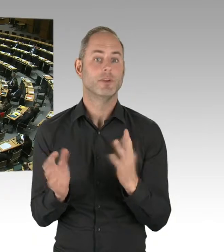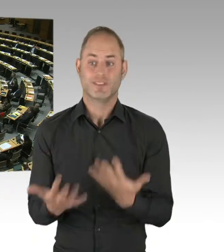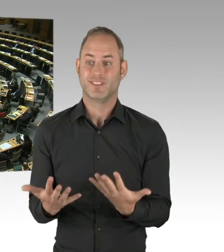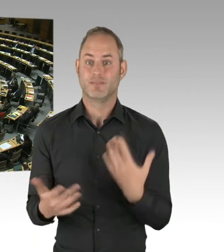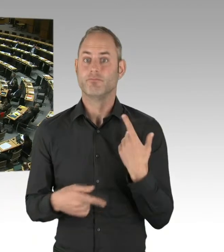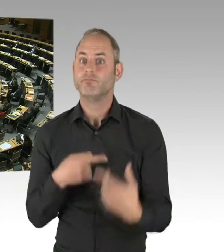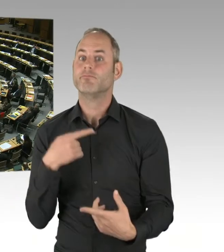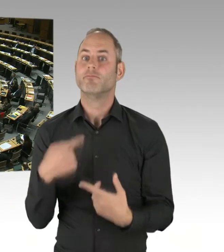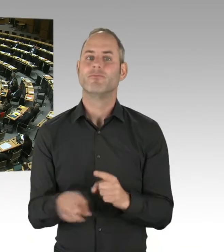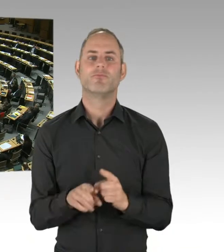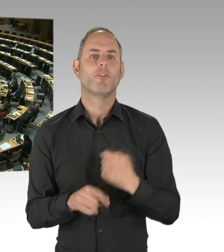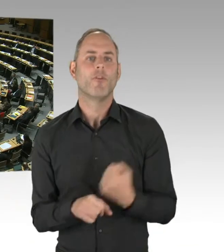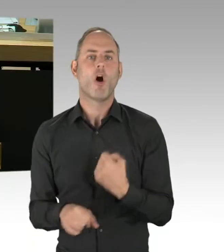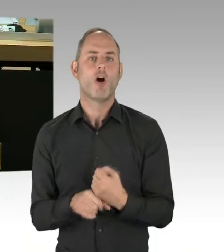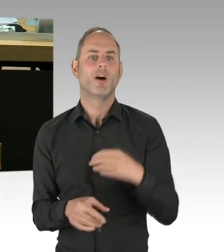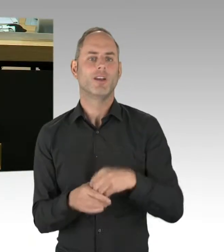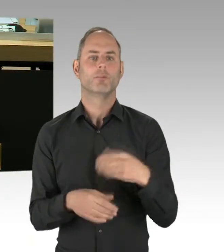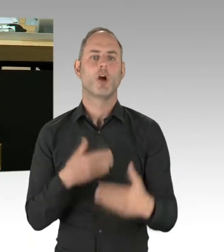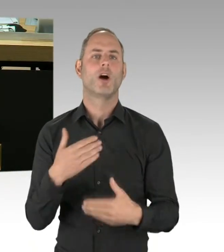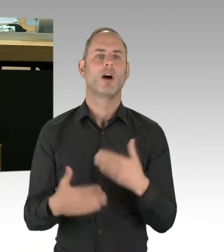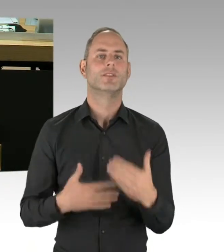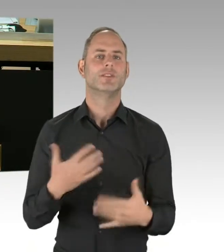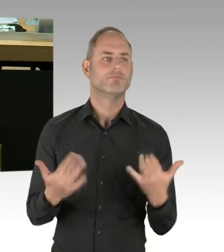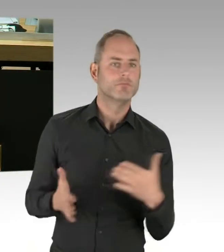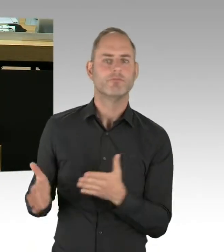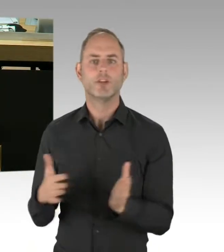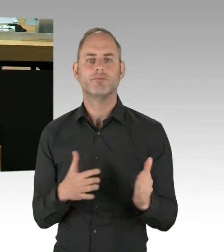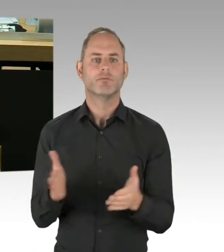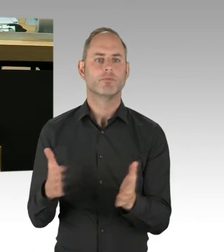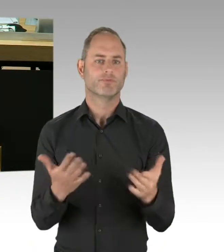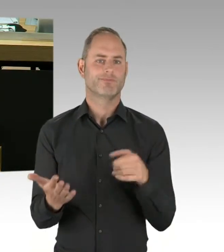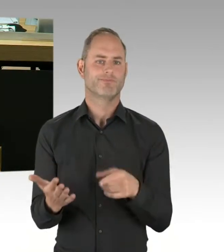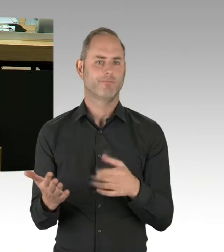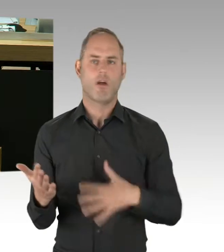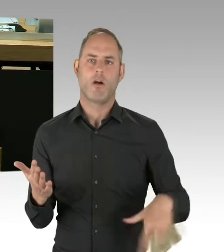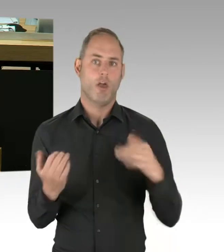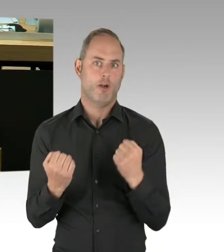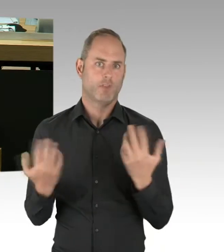(Rednerwechsel) Ich frage den Senat: Welche Informationen liegen dem Senat in seiner Eigenschaft als Gesellschafter